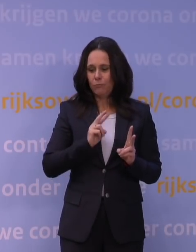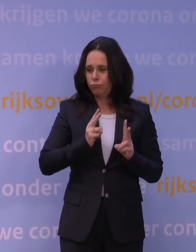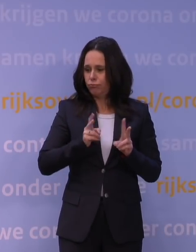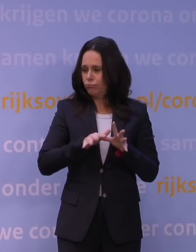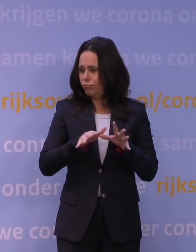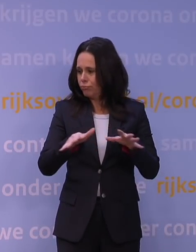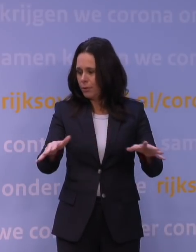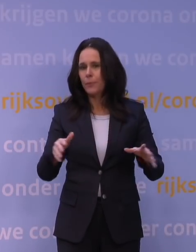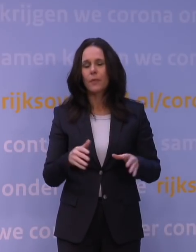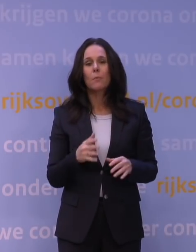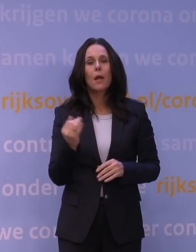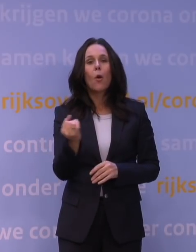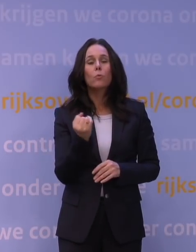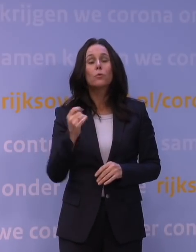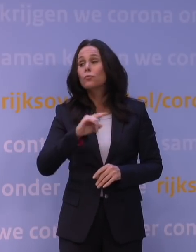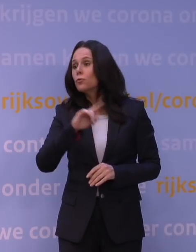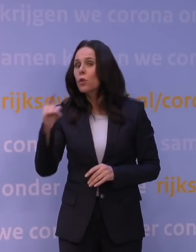en omdat het zo snel gaat, bouwt het gewoon heel snel op,